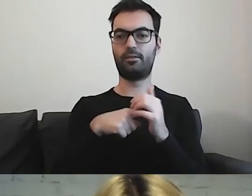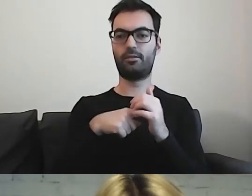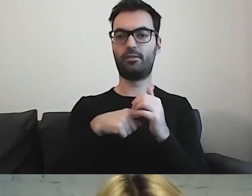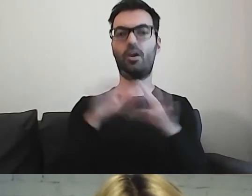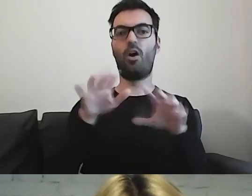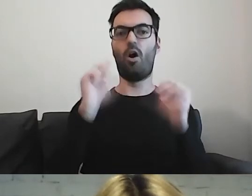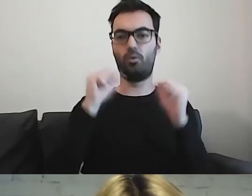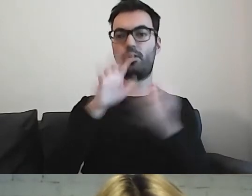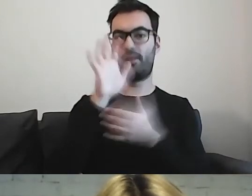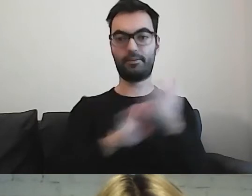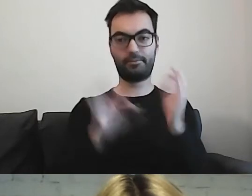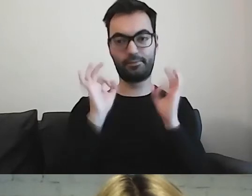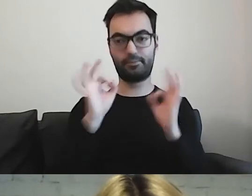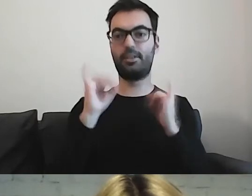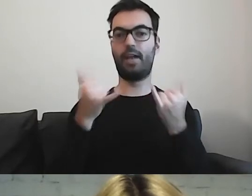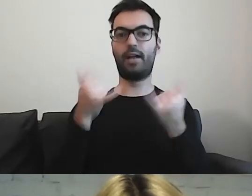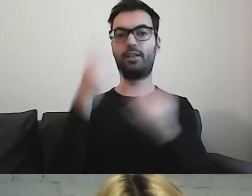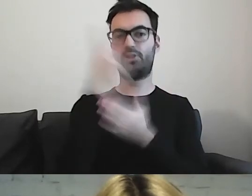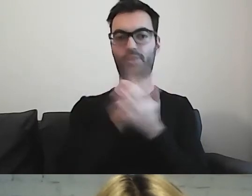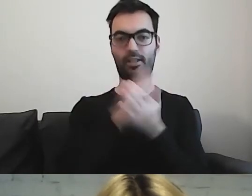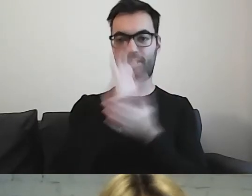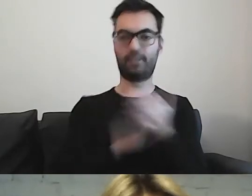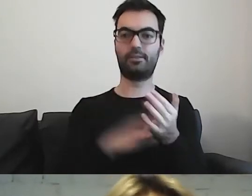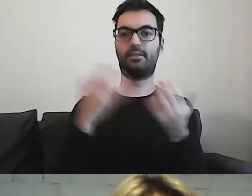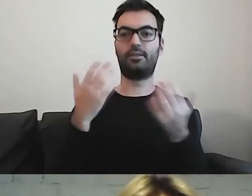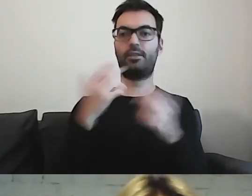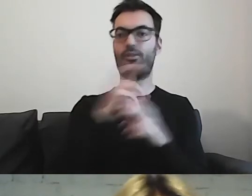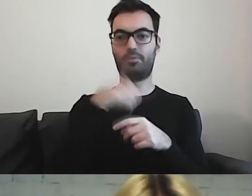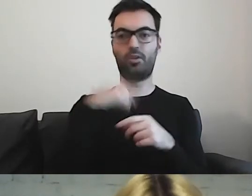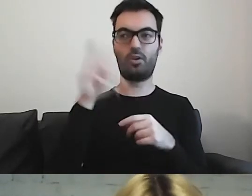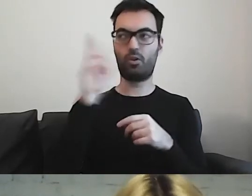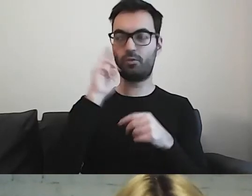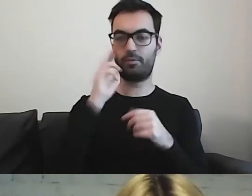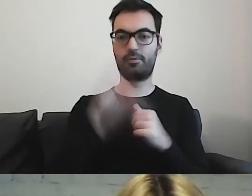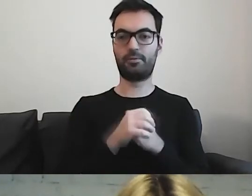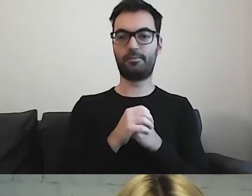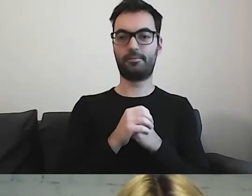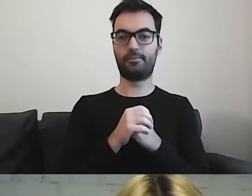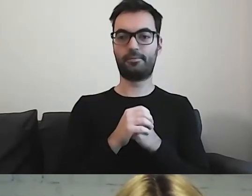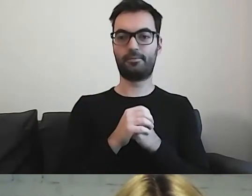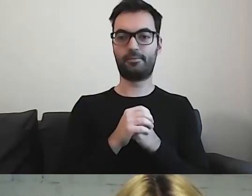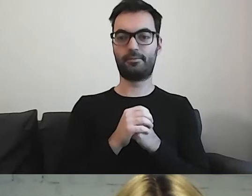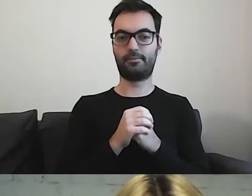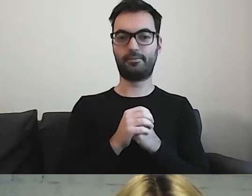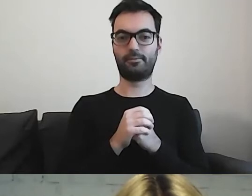Na to, w jaki sposób czytamy i rozumiemy. Jest też kwestia tego, że mamy osoby,